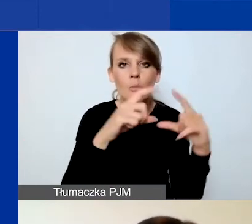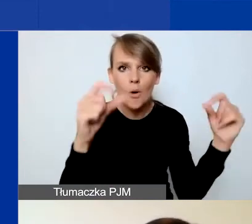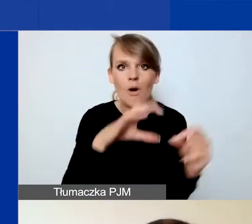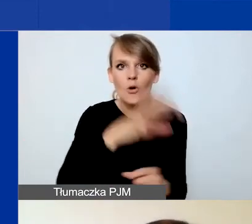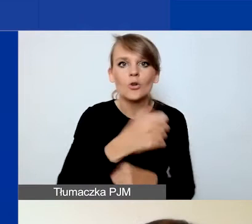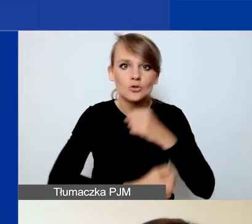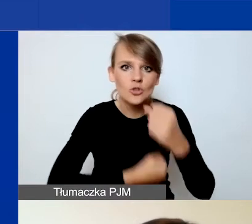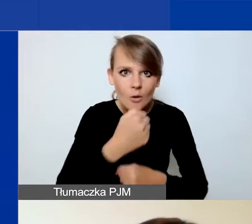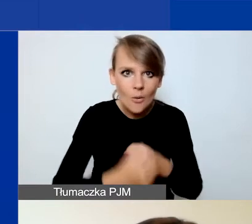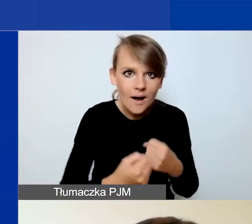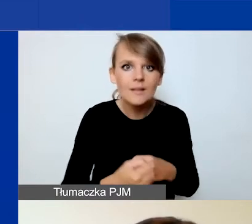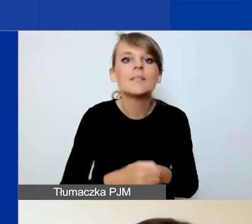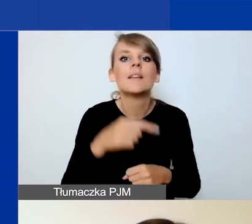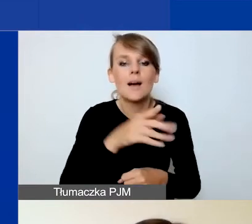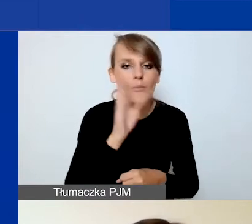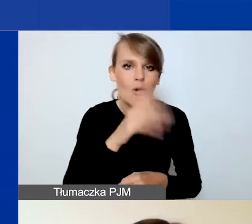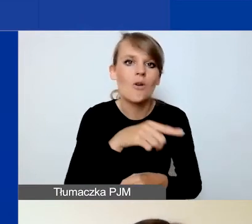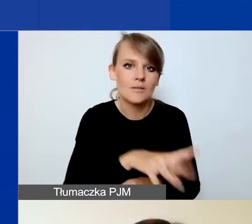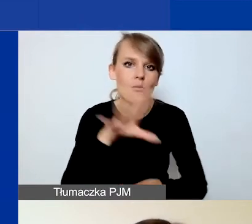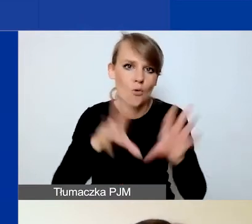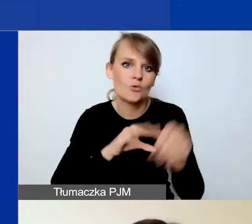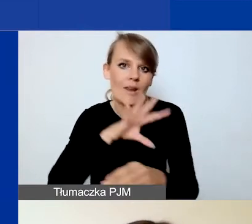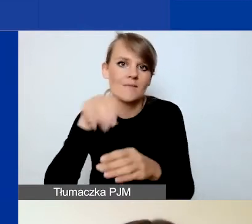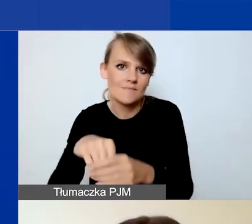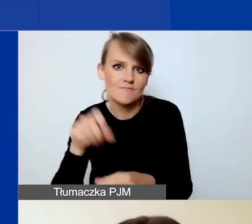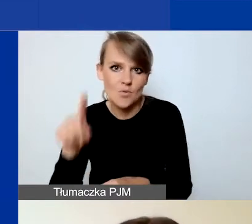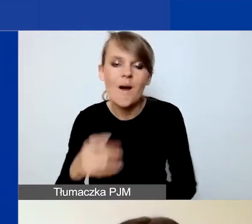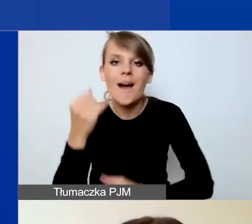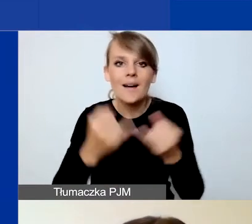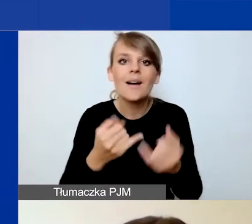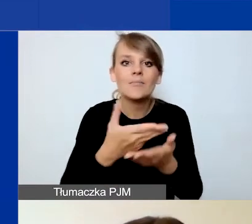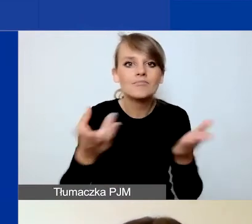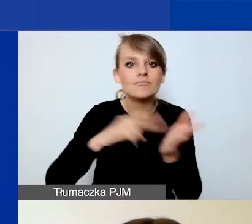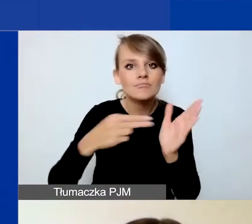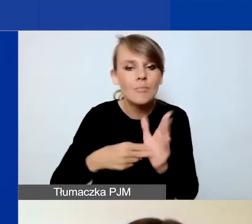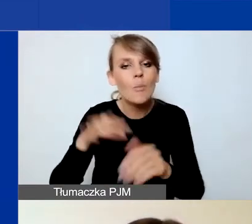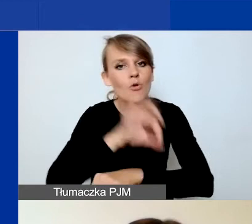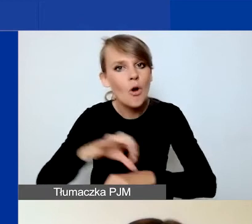aby pojawiły się one w budżecie. Jeżeli przewidujecie projekt w partnerstwie,